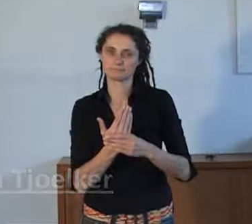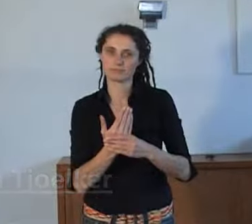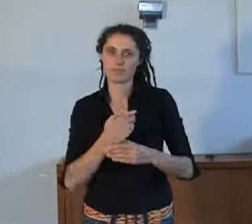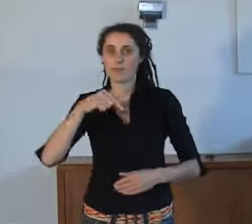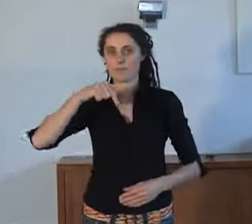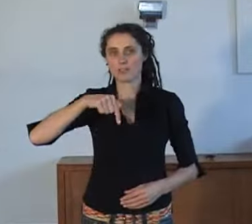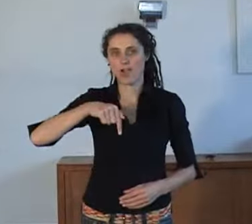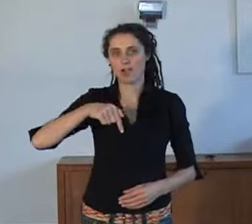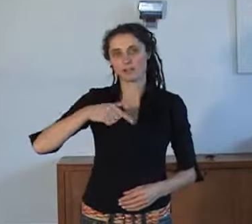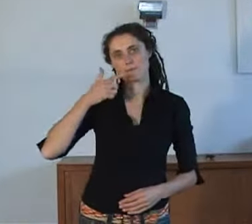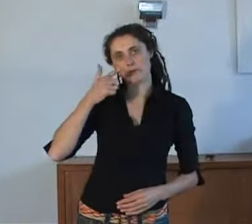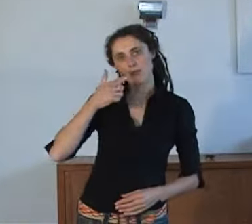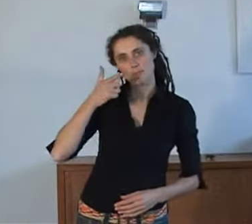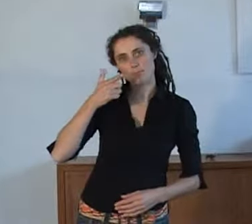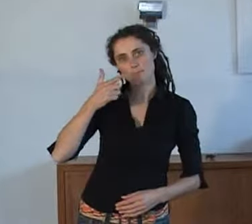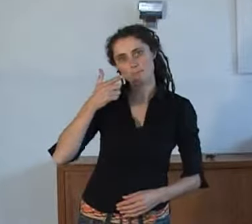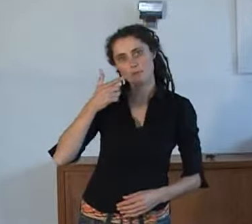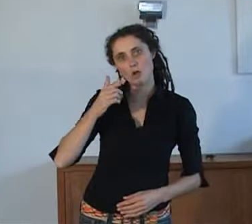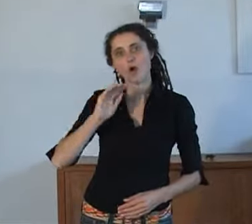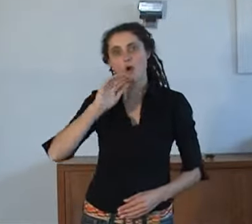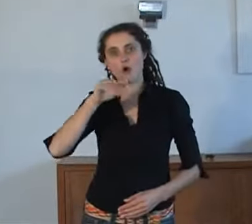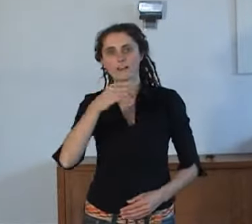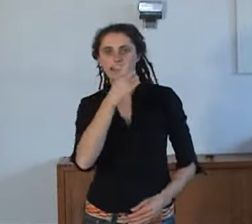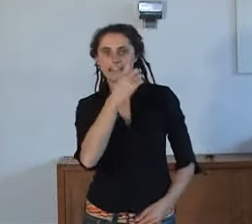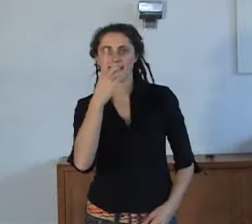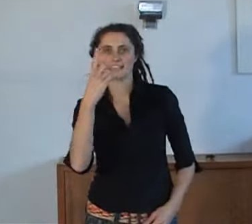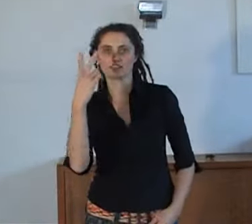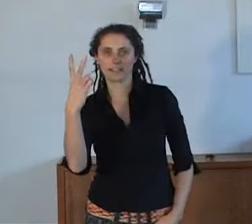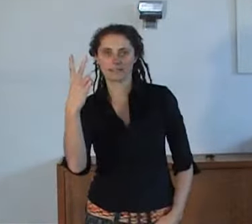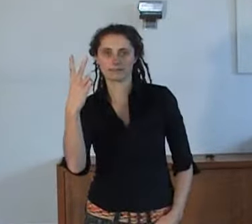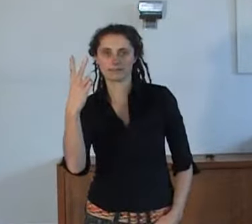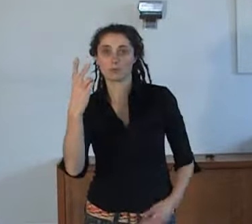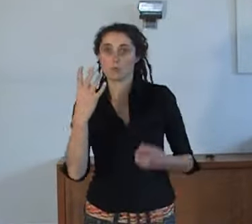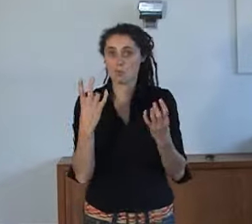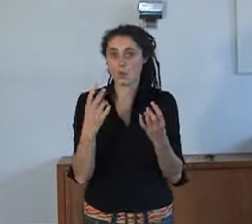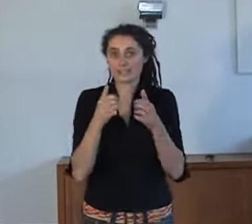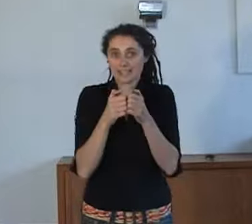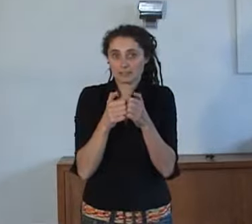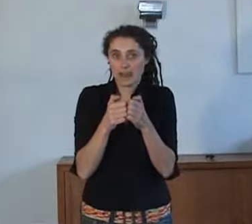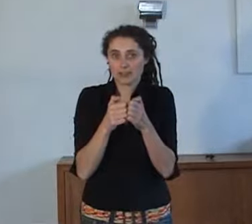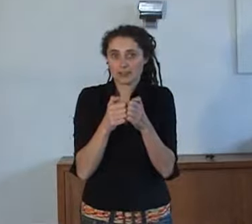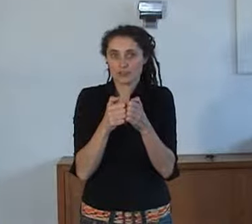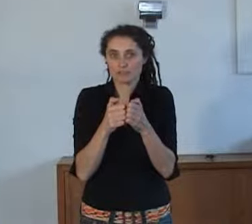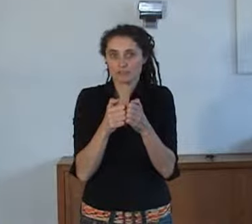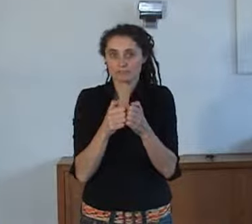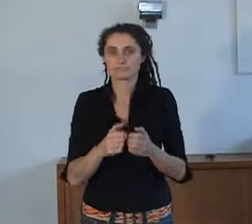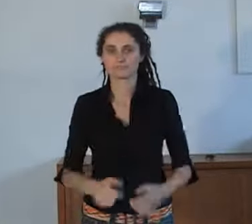Vandaag gaan we praten over 112 en hoe we 112 kunnen bereiken met de teksttelefoon.